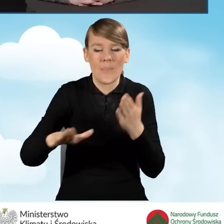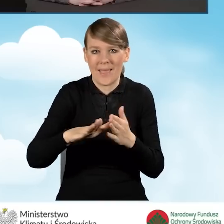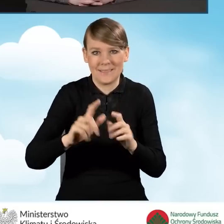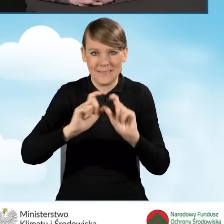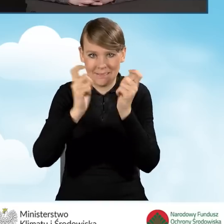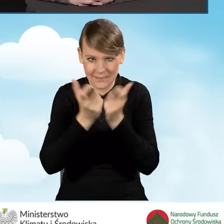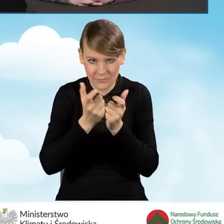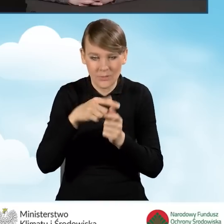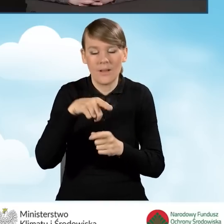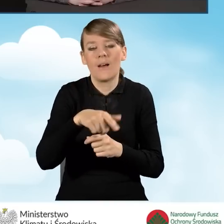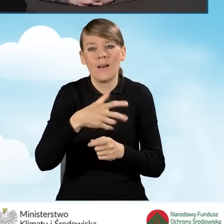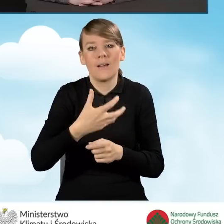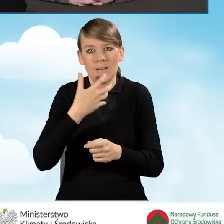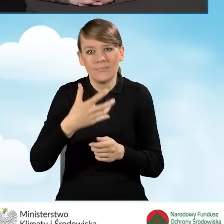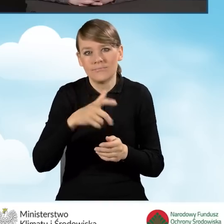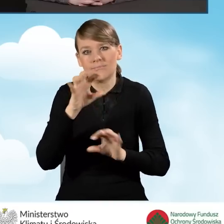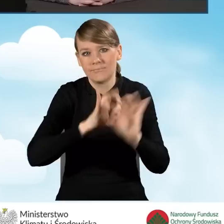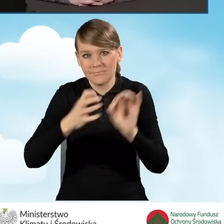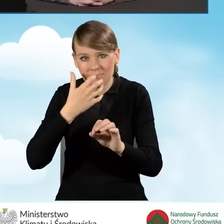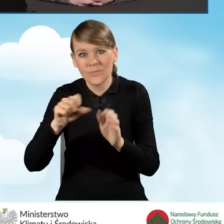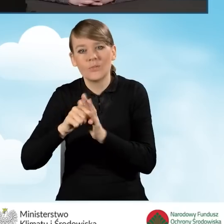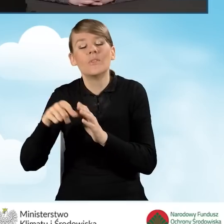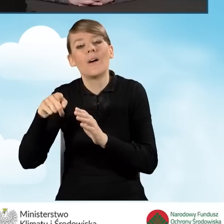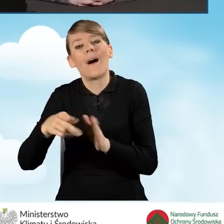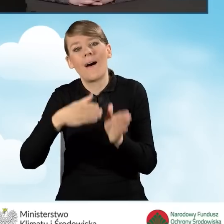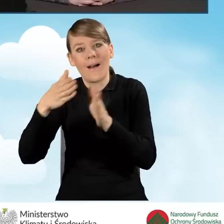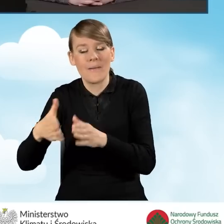do 99 tysięcy z kompleksową termomodernizacją